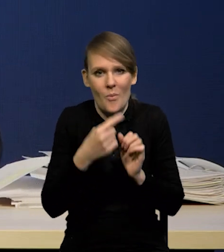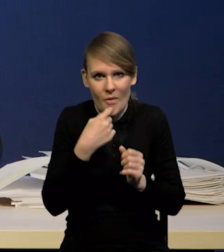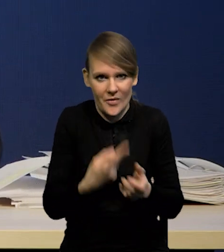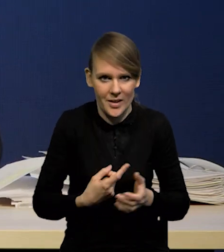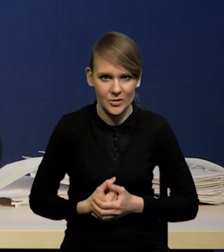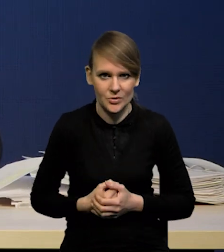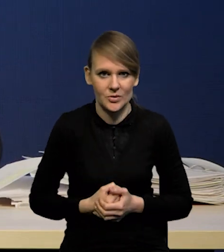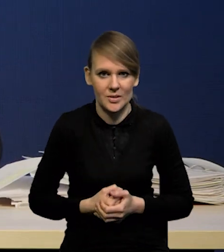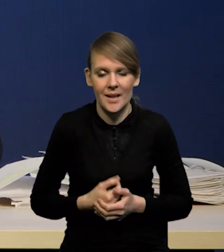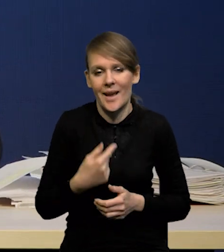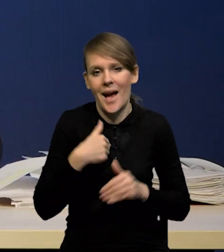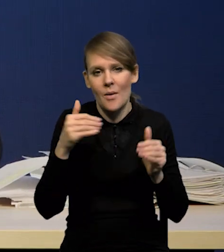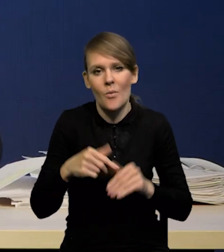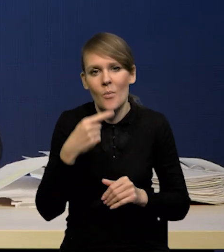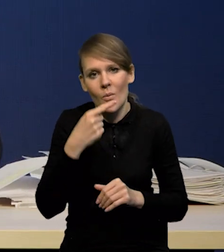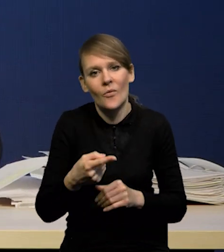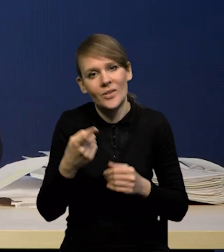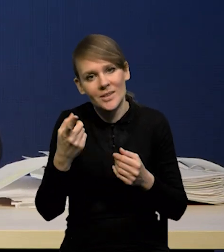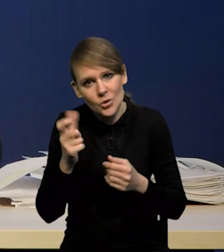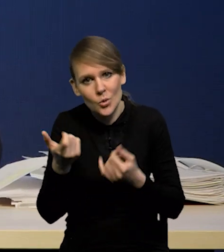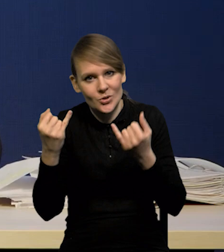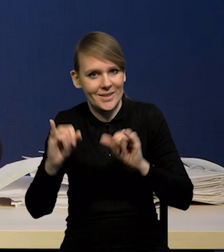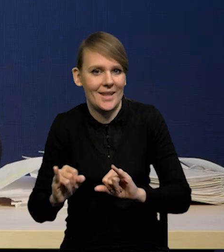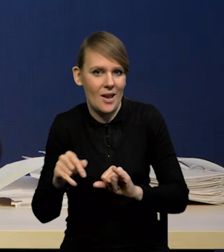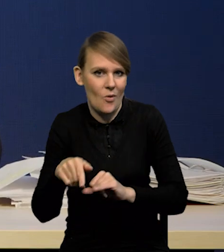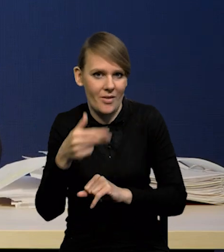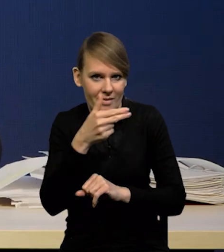Ja bym powiedział raczej coś innego chętnie na ten temat,